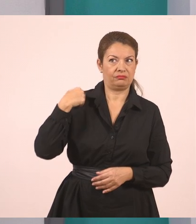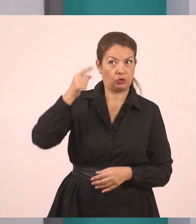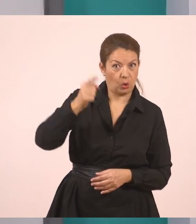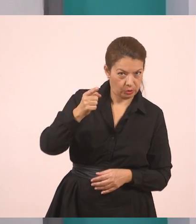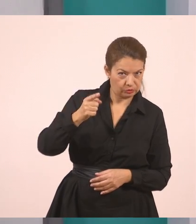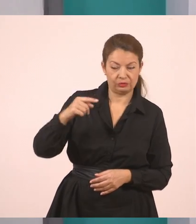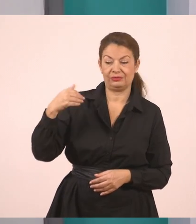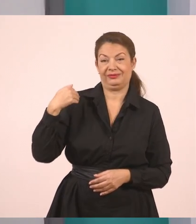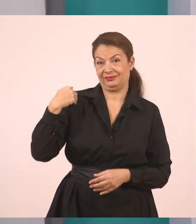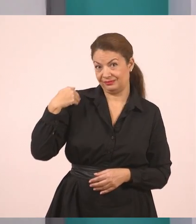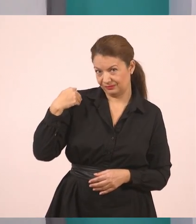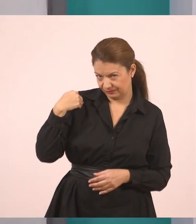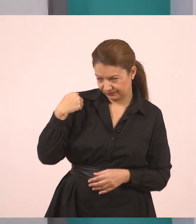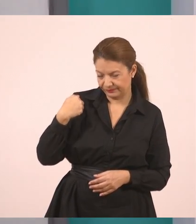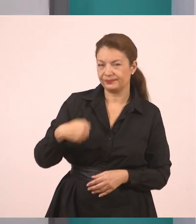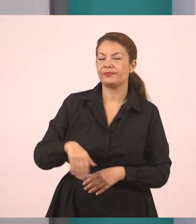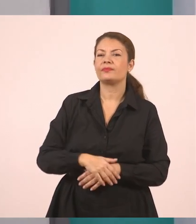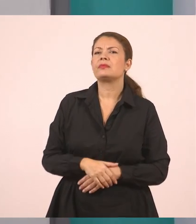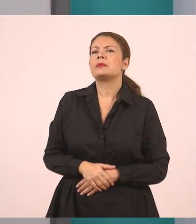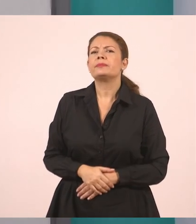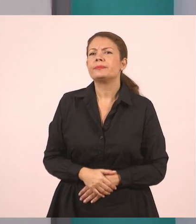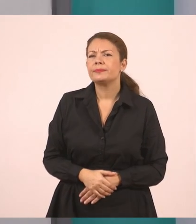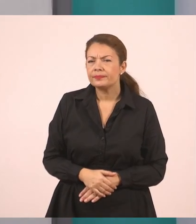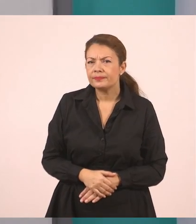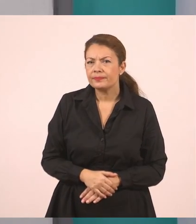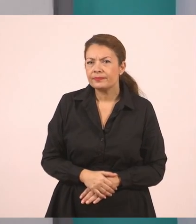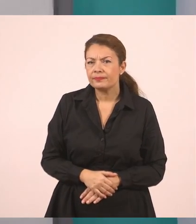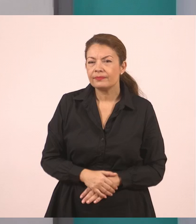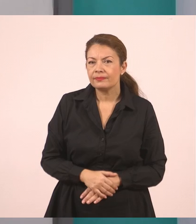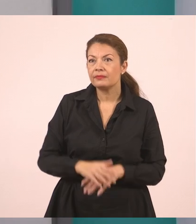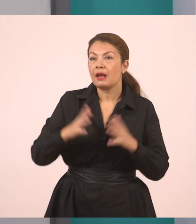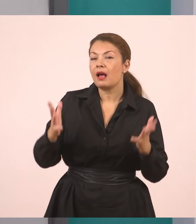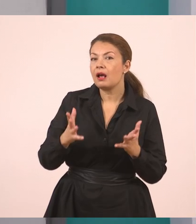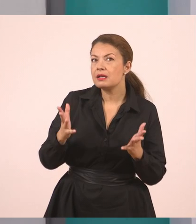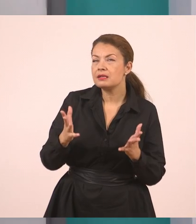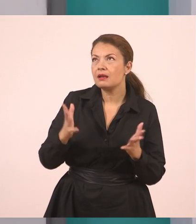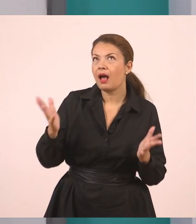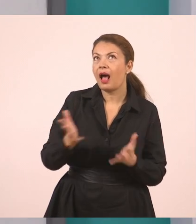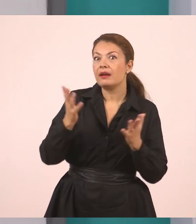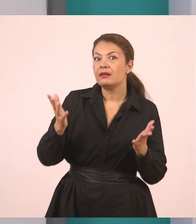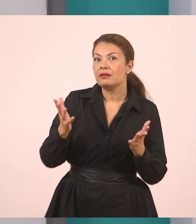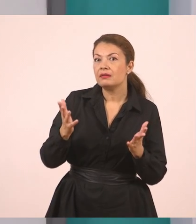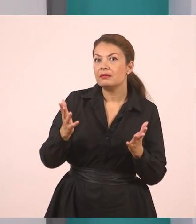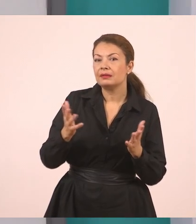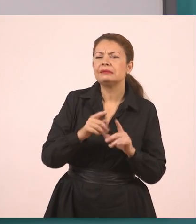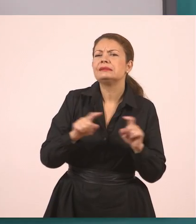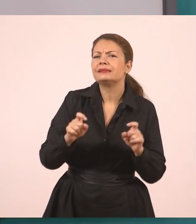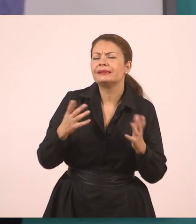Η υπάλληλος μάς ρώτησε... Εάν τι; Λέει: "Έχετε συμπληρώσει τις αιτήσεις;".